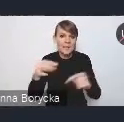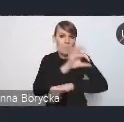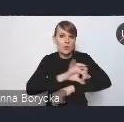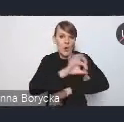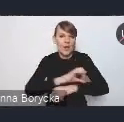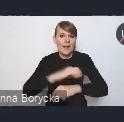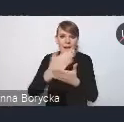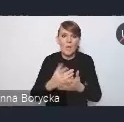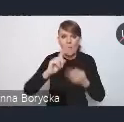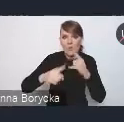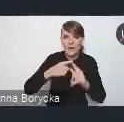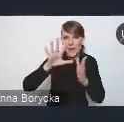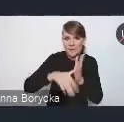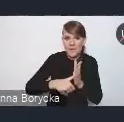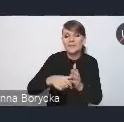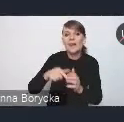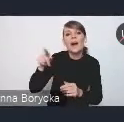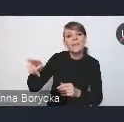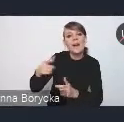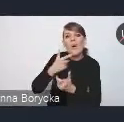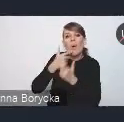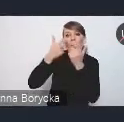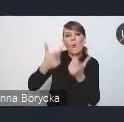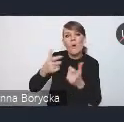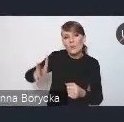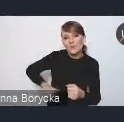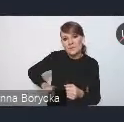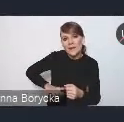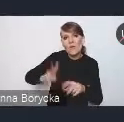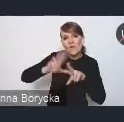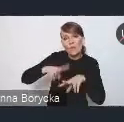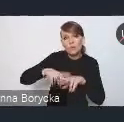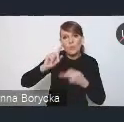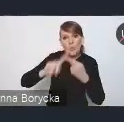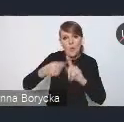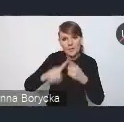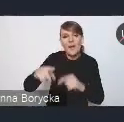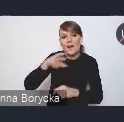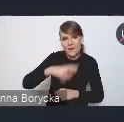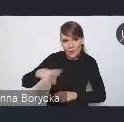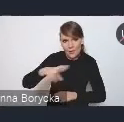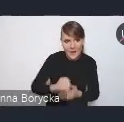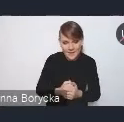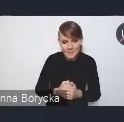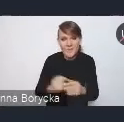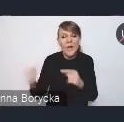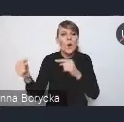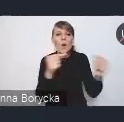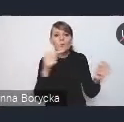ogłoszone przez Ministerstwo Funduszy i Polityki Regionalnej. Te konsultacje trwają do końca stycznia,